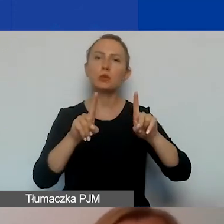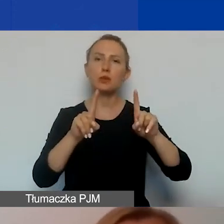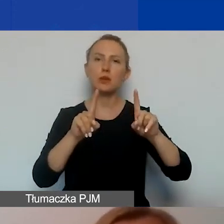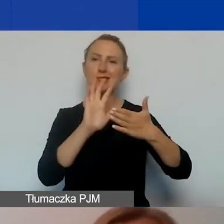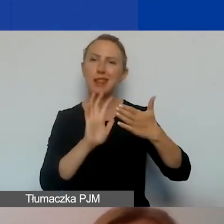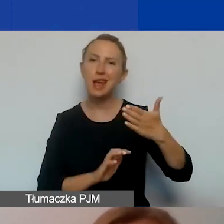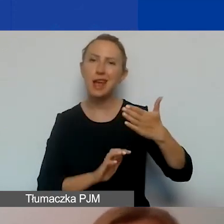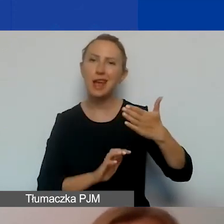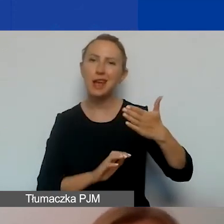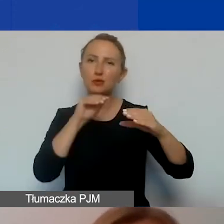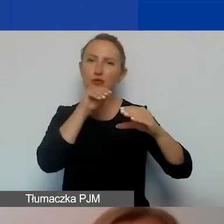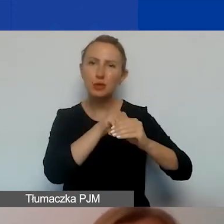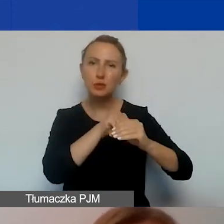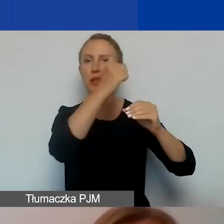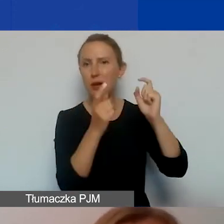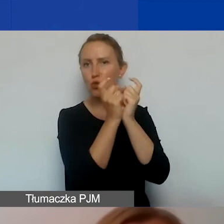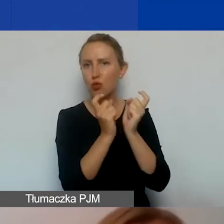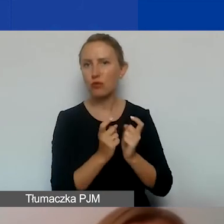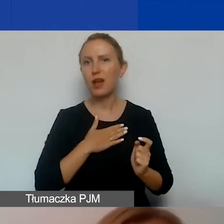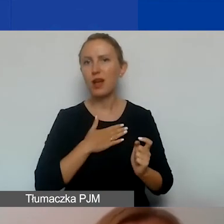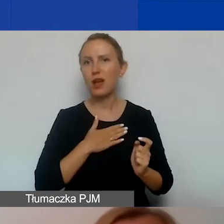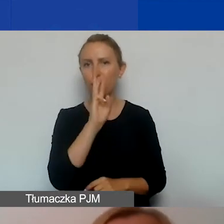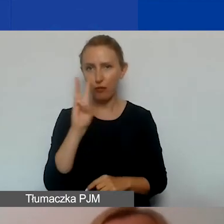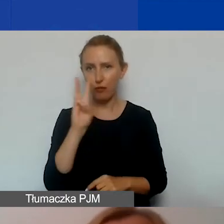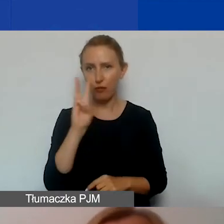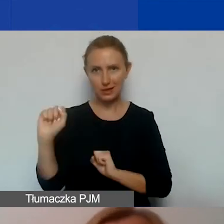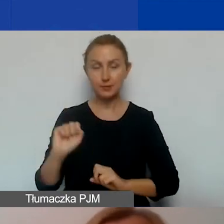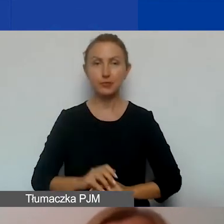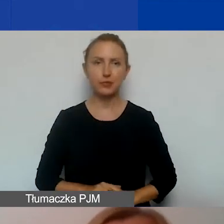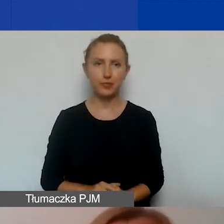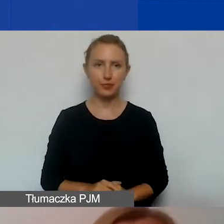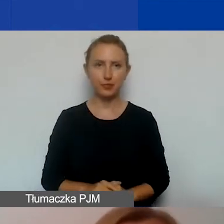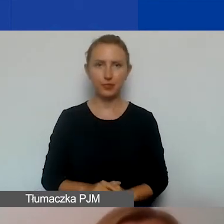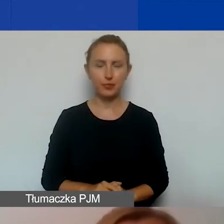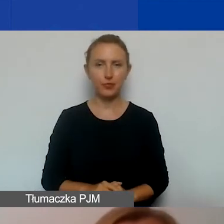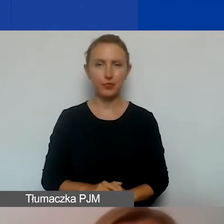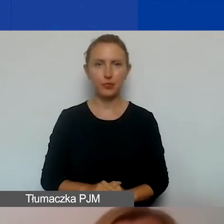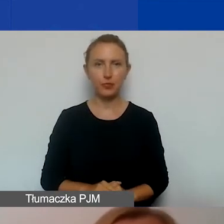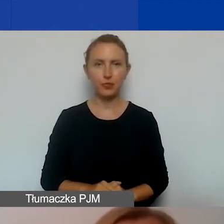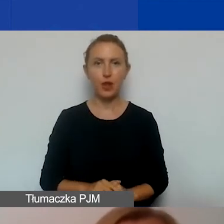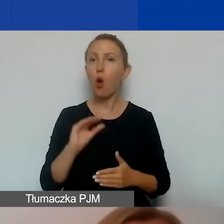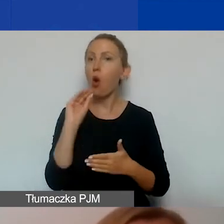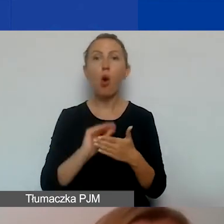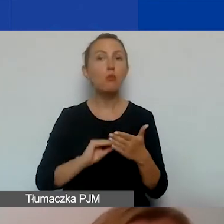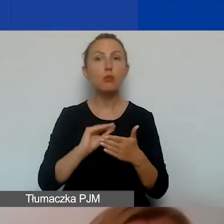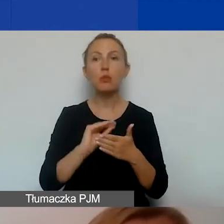składającego się z kilku punktów, na naszej stronie internetowej. Co będziecie opisywać w tymże planie?